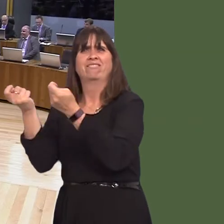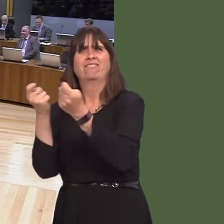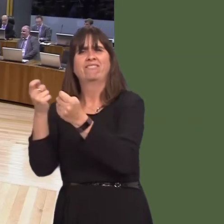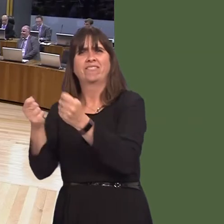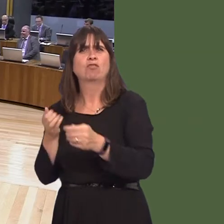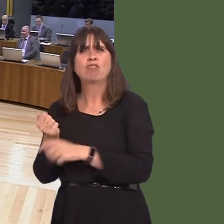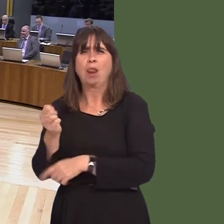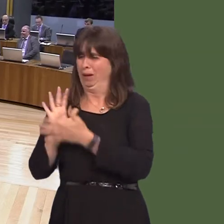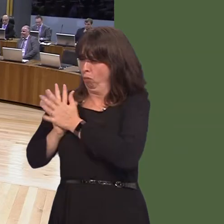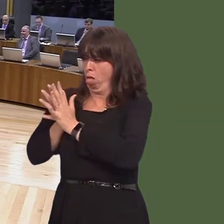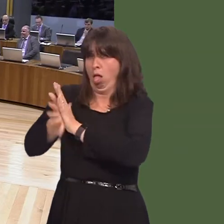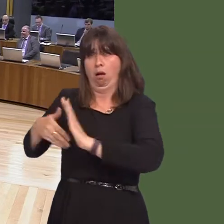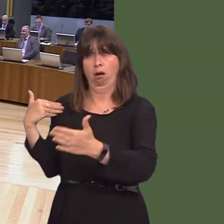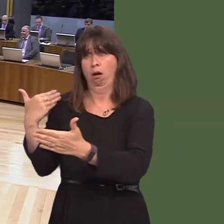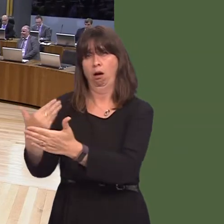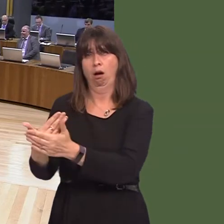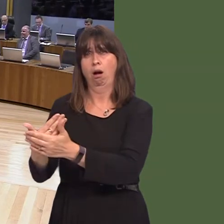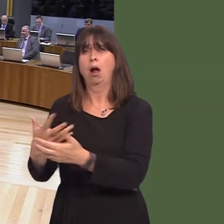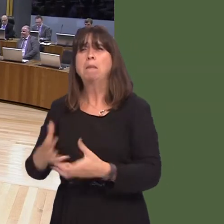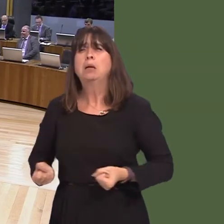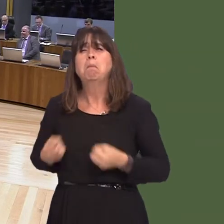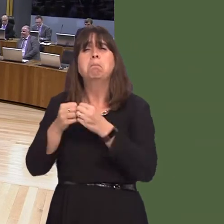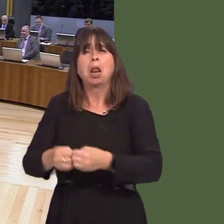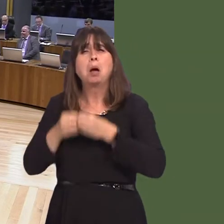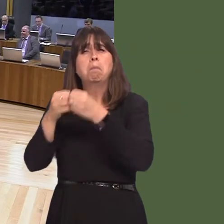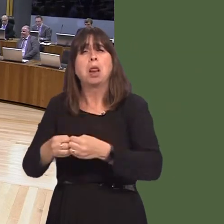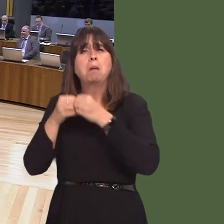have done to the railways and the money that's been hosed awayóbillions of pounds over the